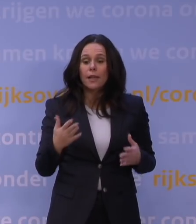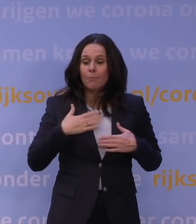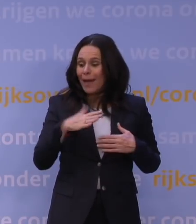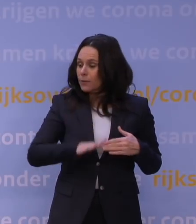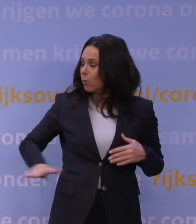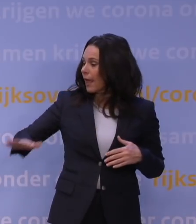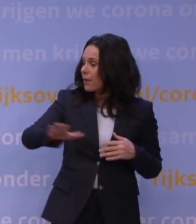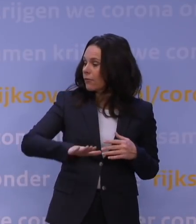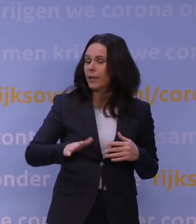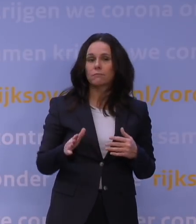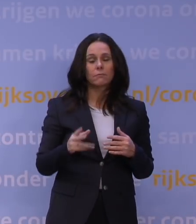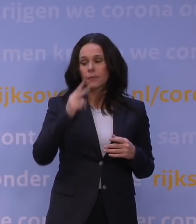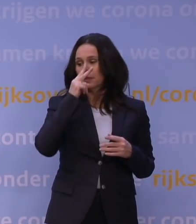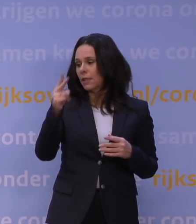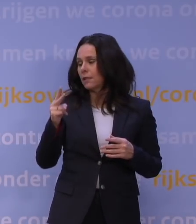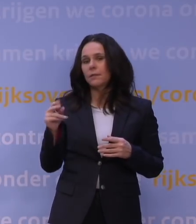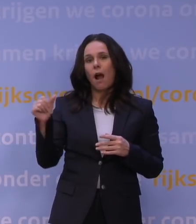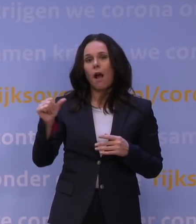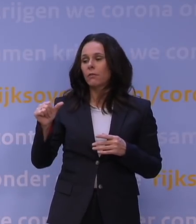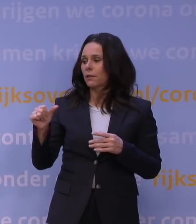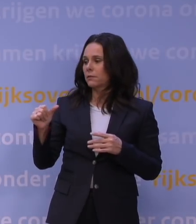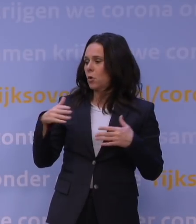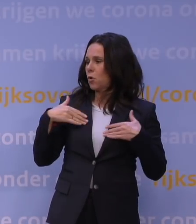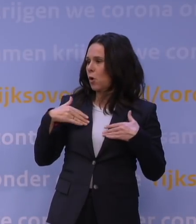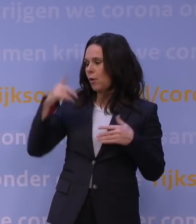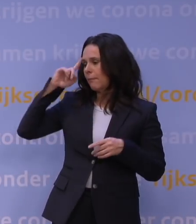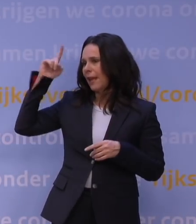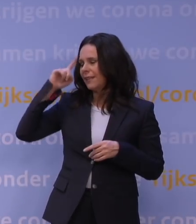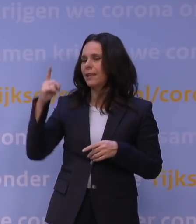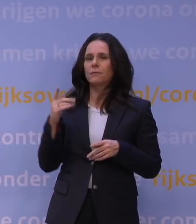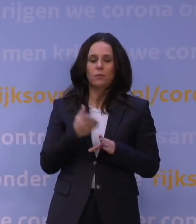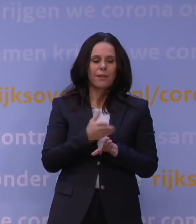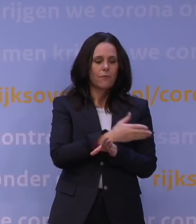een totaal ander beeld rondom corona dan de afgelopen maanden, waarbij mensen dachten: is het nou allemaal zo heel erg?